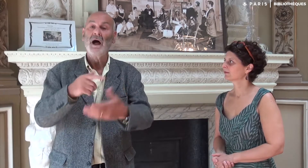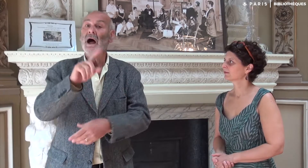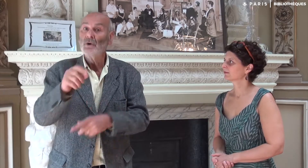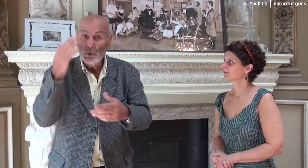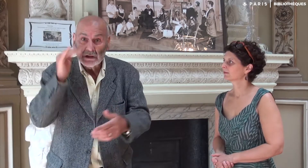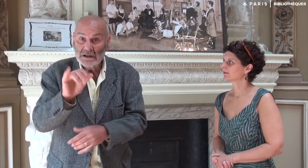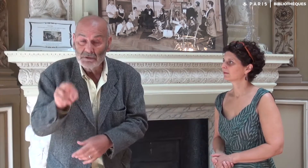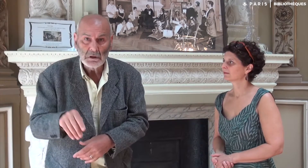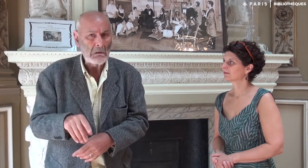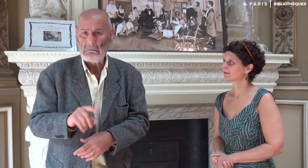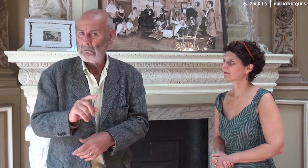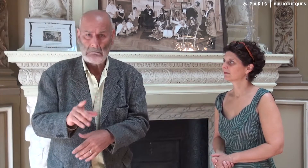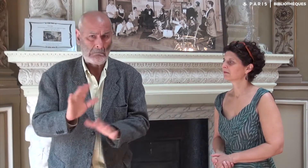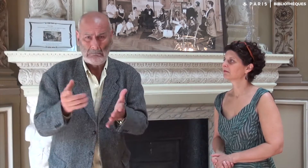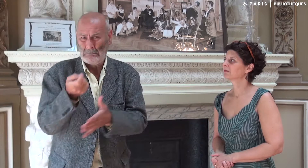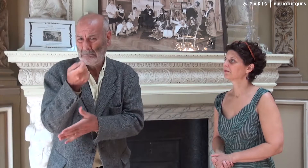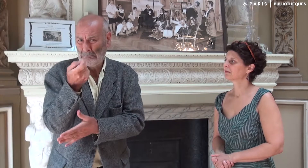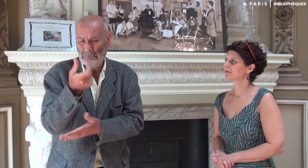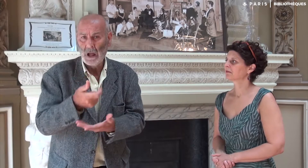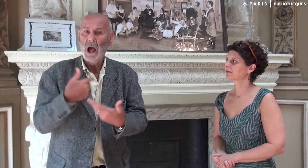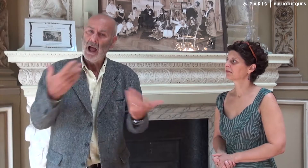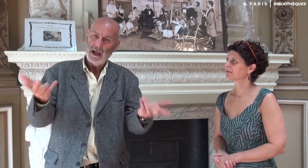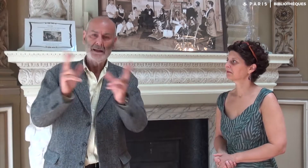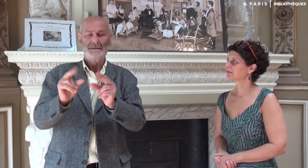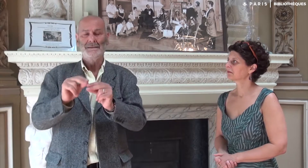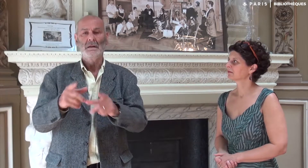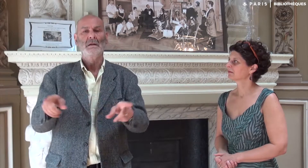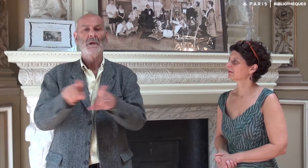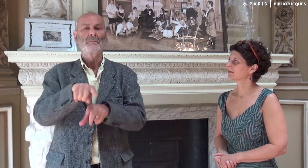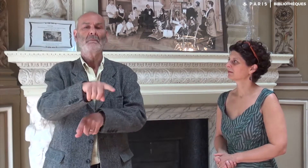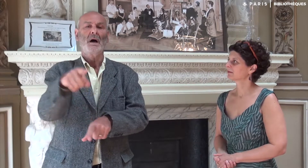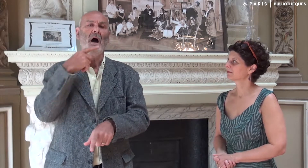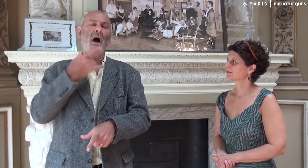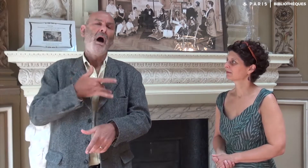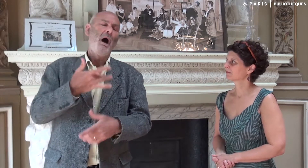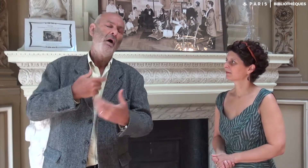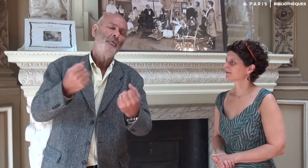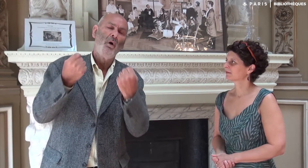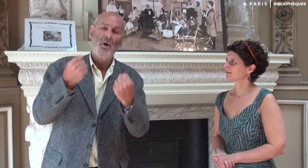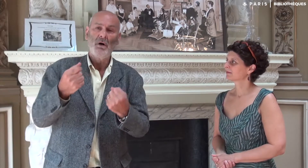Je leur ai à nouveau demandé s’ils connaissaient IVT. C’était non ou peu. A nouveau, ils ont été énormément intéressés.